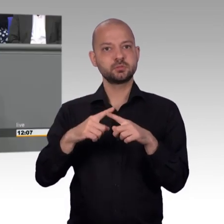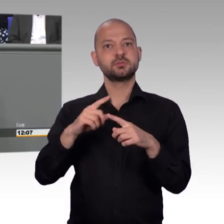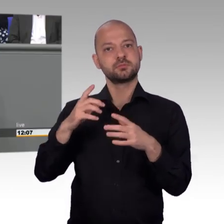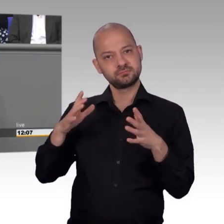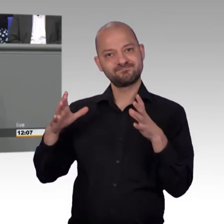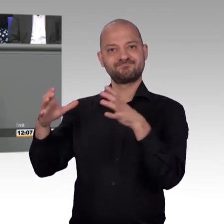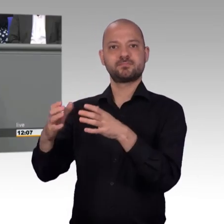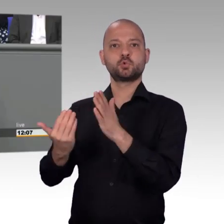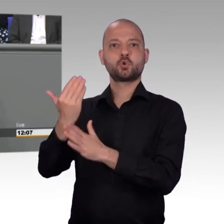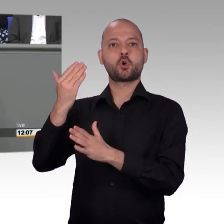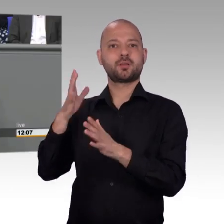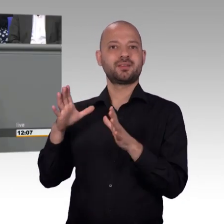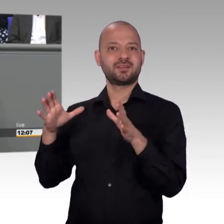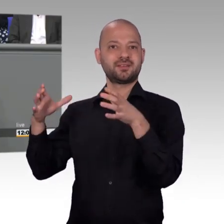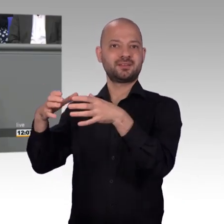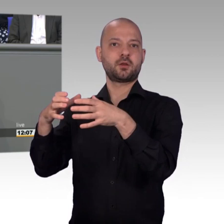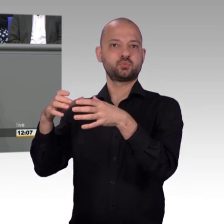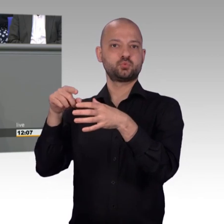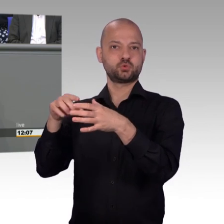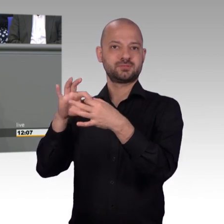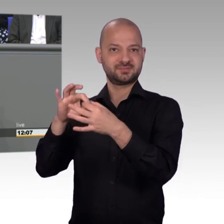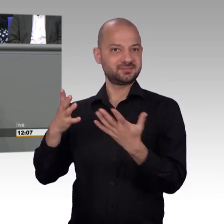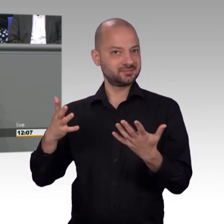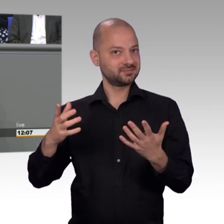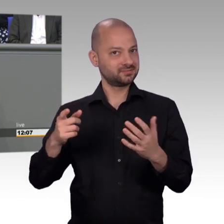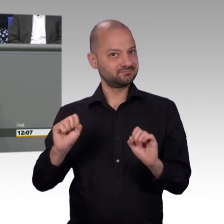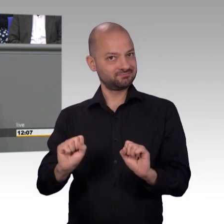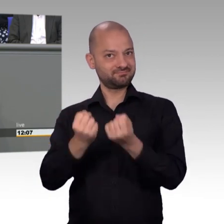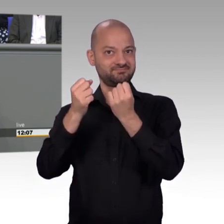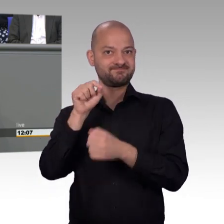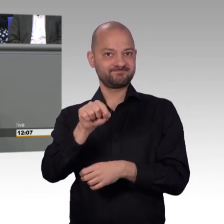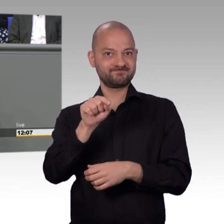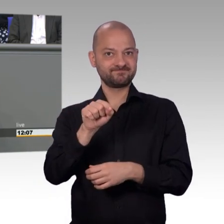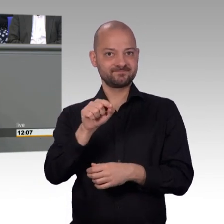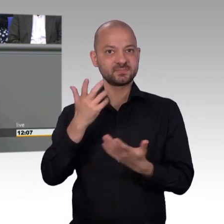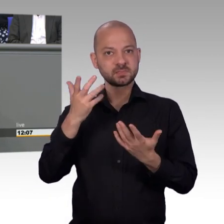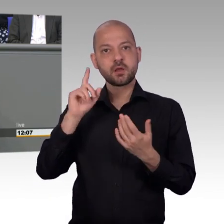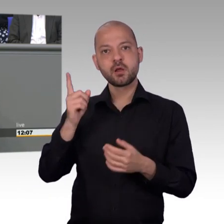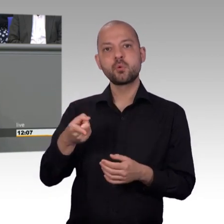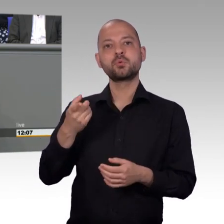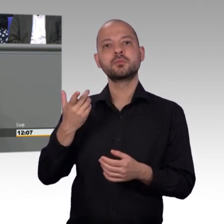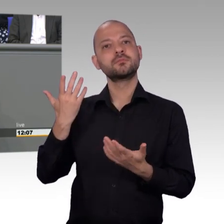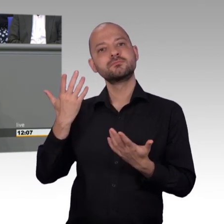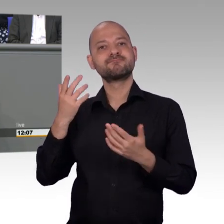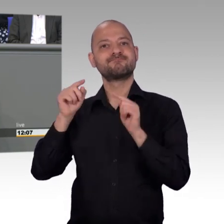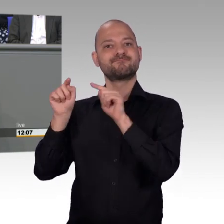Geschäftsführern für die Weitsicht und für die diesbezügliche Entscheidung ausdrücklich bedanken. Nichtsdestotrotz, ja, das ist richtig,